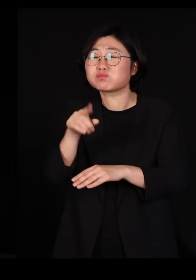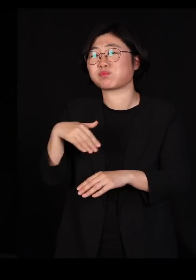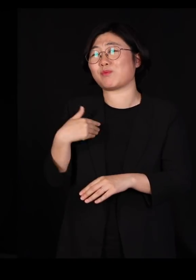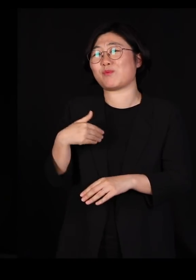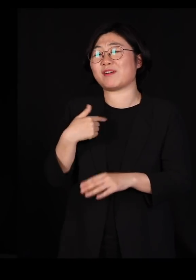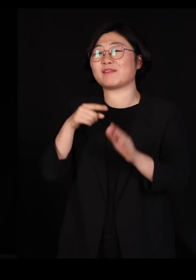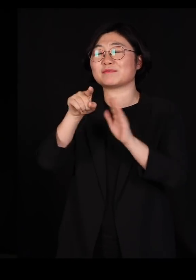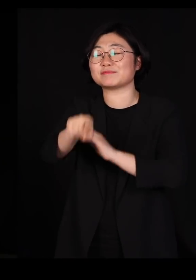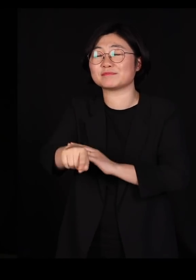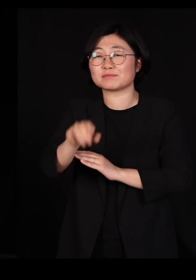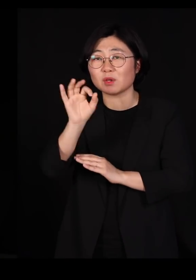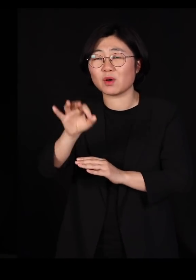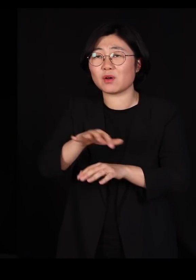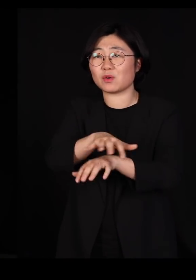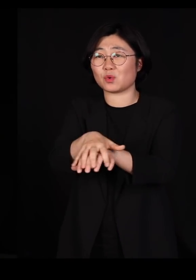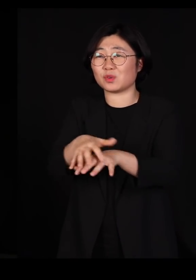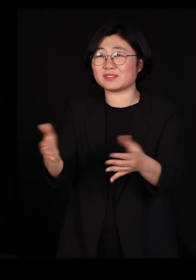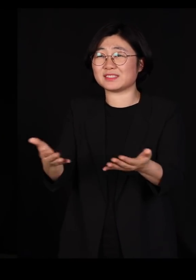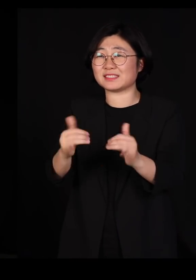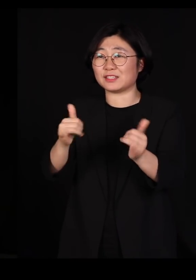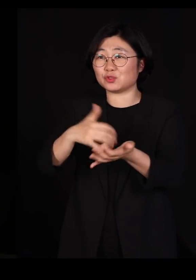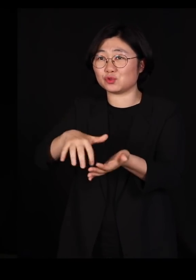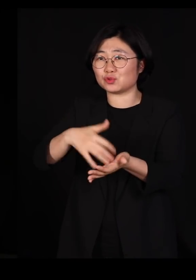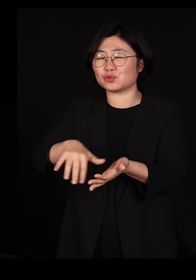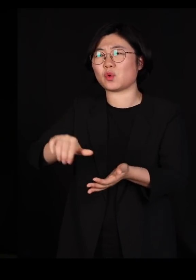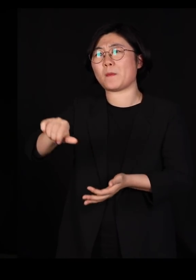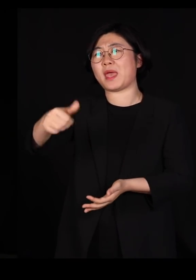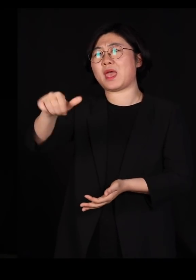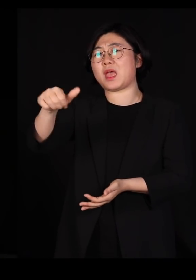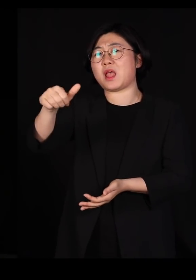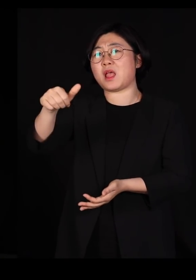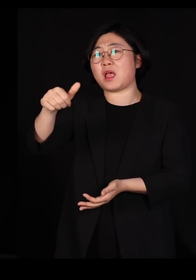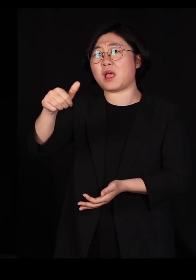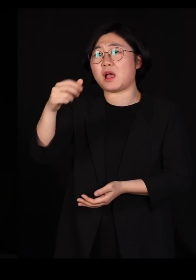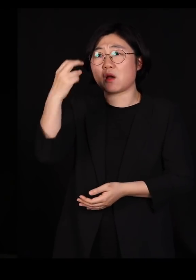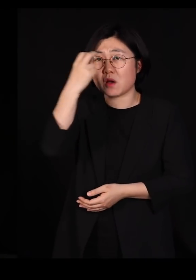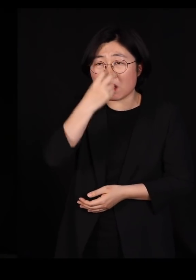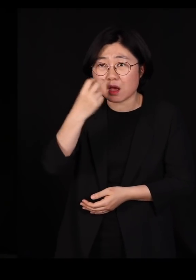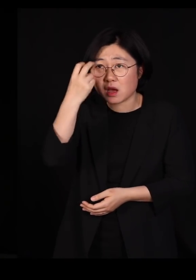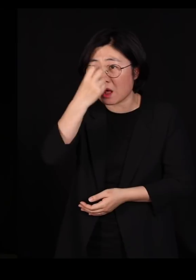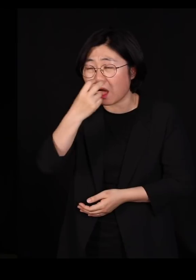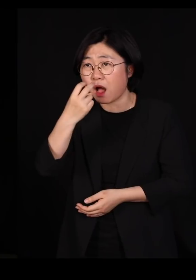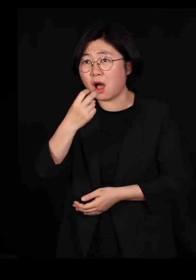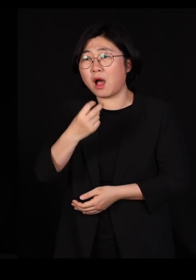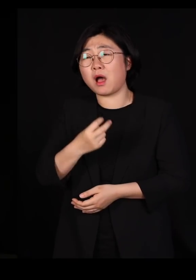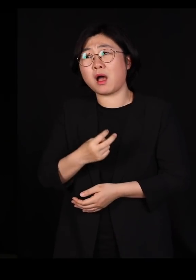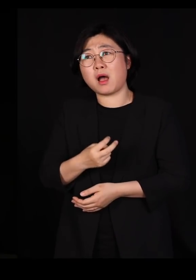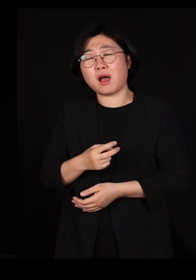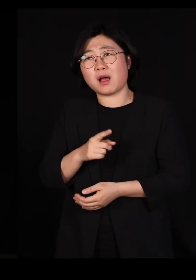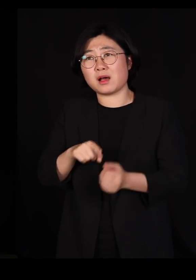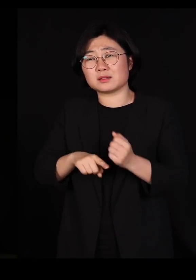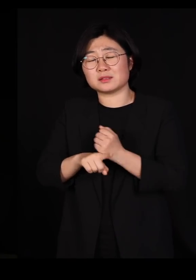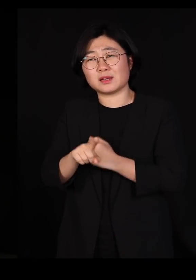거의 한 500명 즈음 되는 직원들을 관리하고 뭐 이런 걸 하려니까